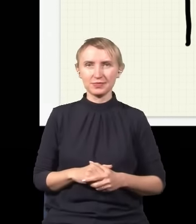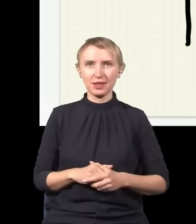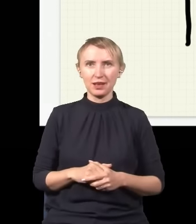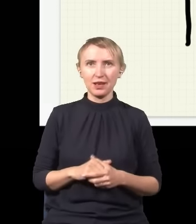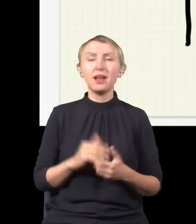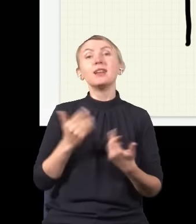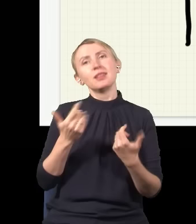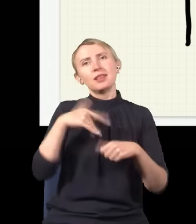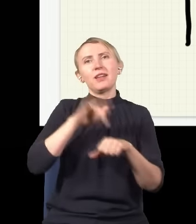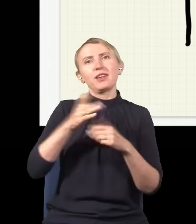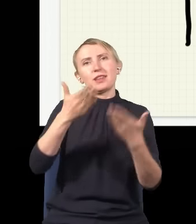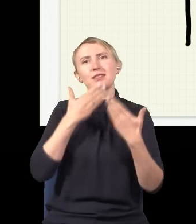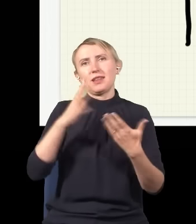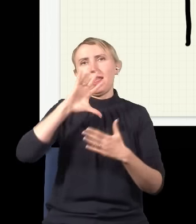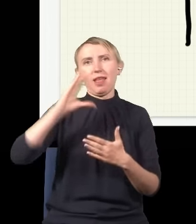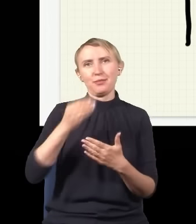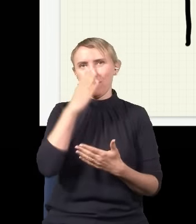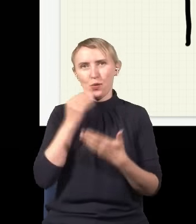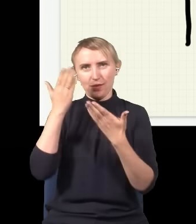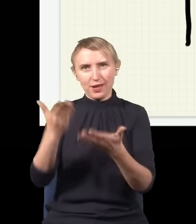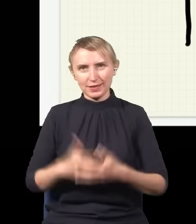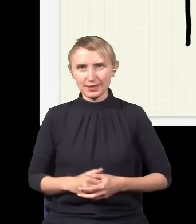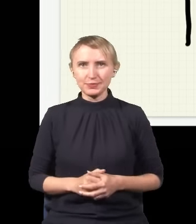i w wyniku tego dostajemy tego typu dziwny obraz.